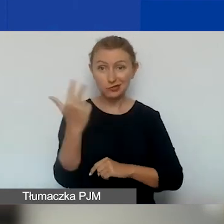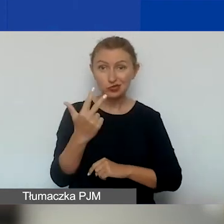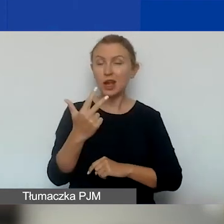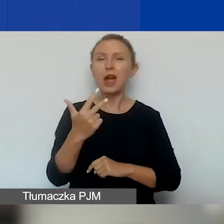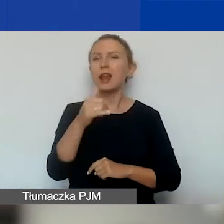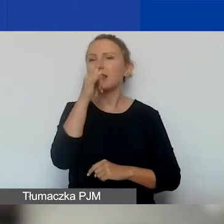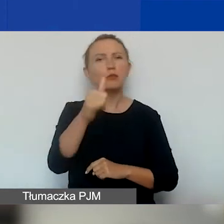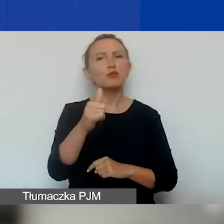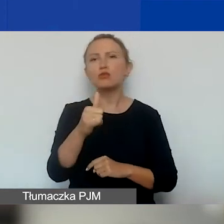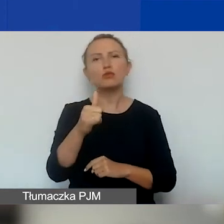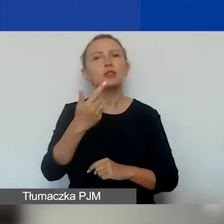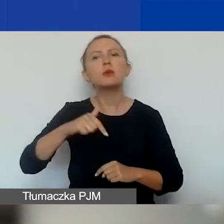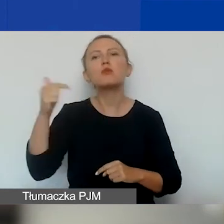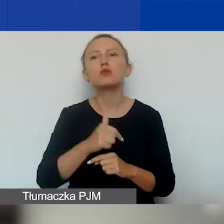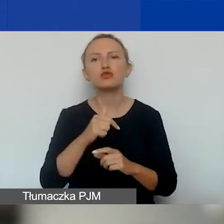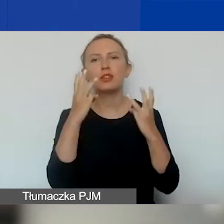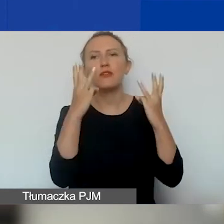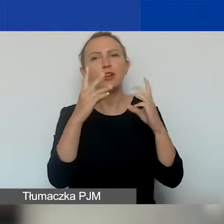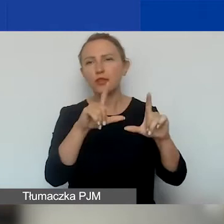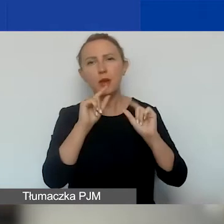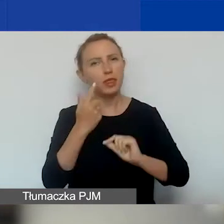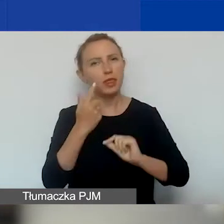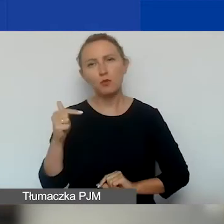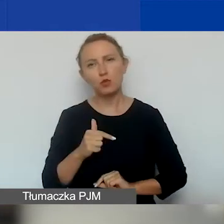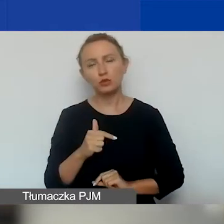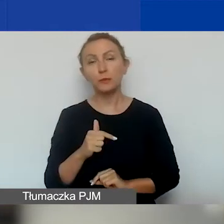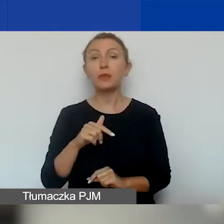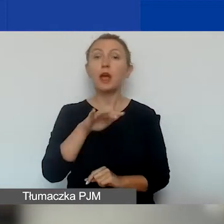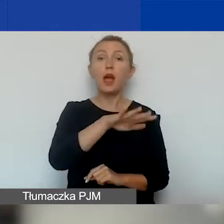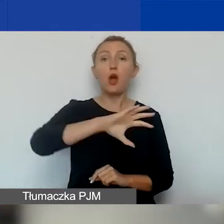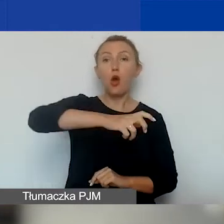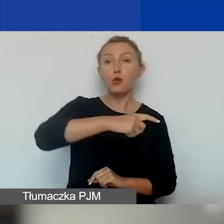wybieranie tematów o znaczeniu szczególnym. W obszarze pierwszym są trzy tematy: